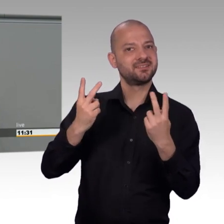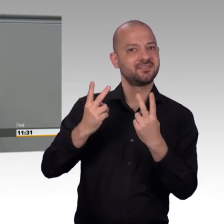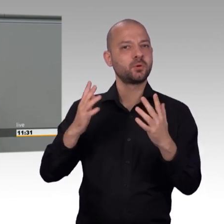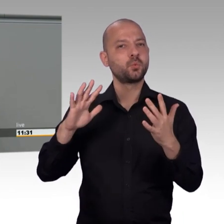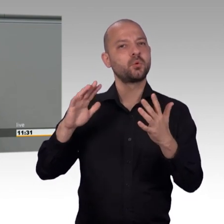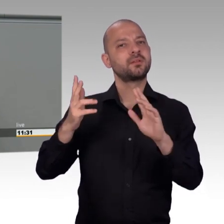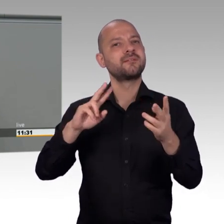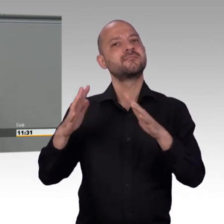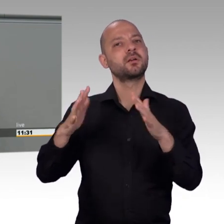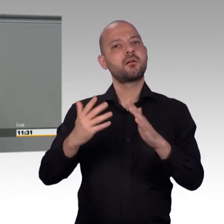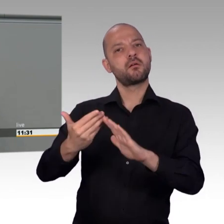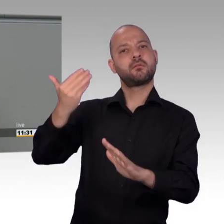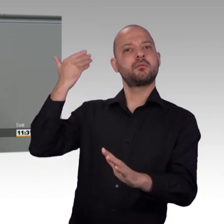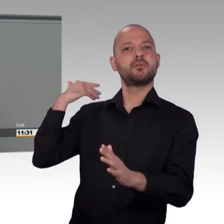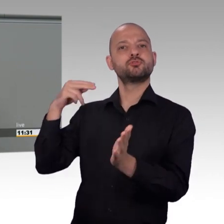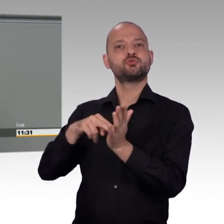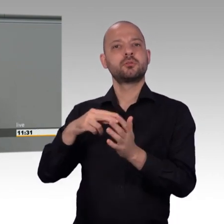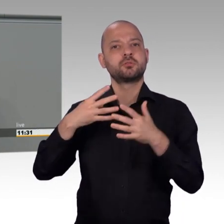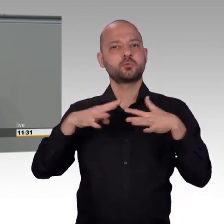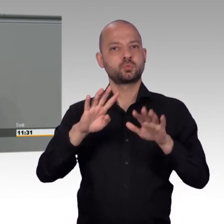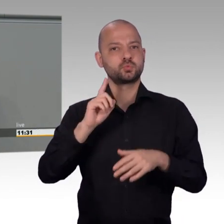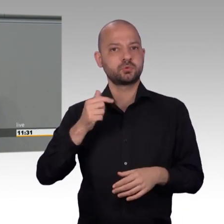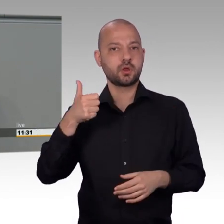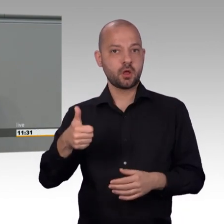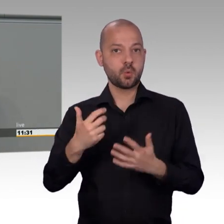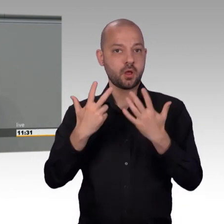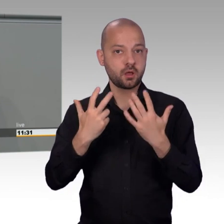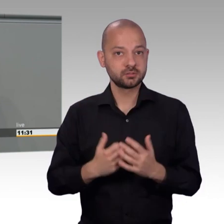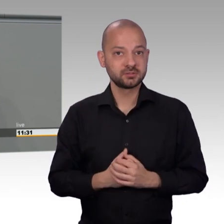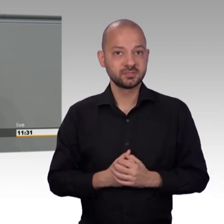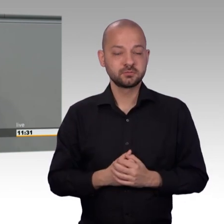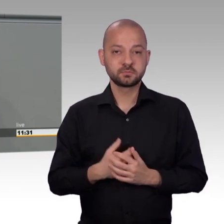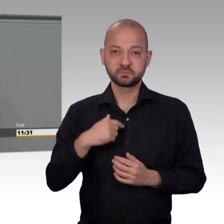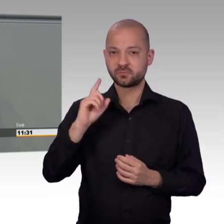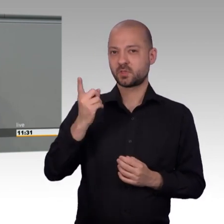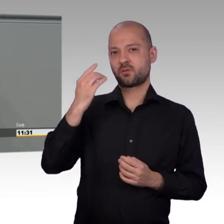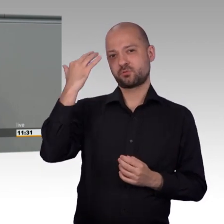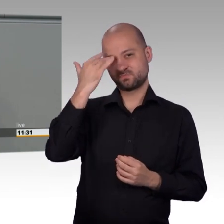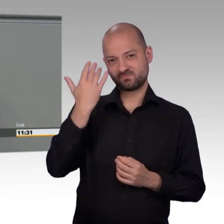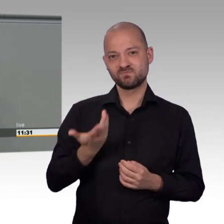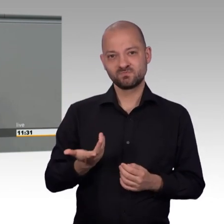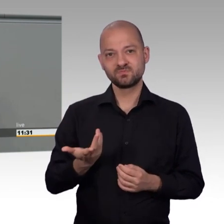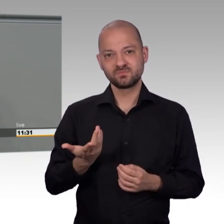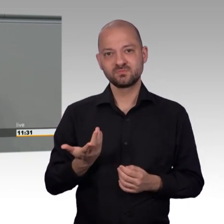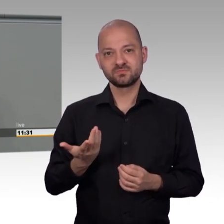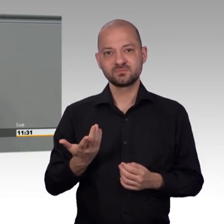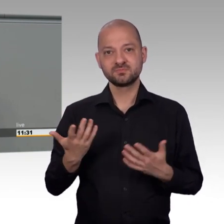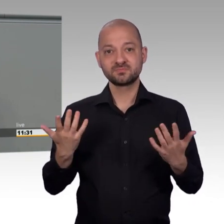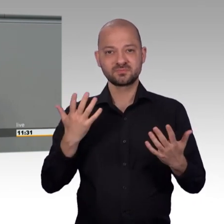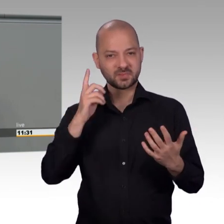2005 gab es die letzte wirklich große Reform des Petitionswesens. Damals unter rot-grün.